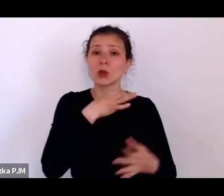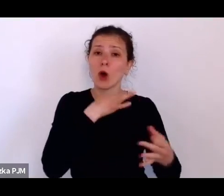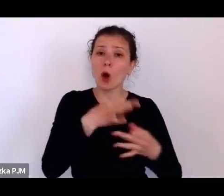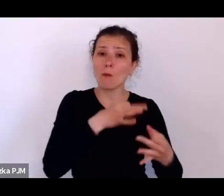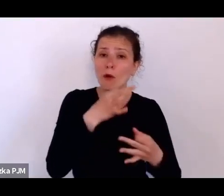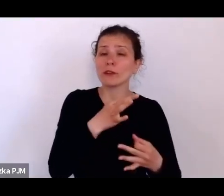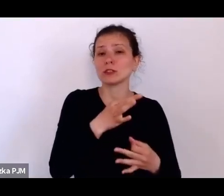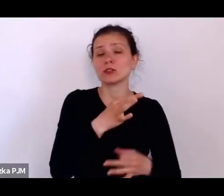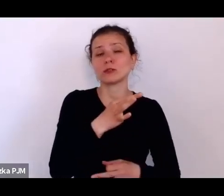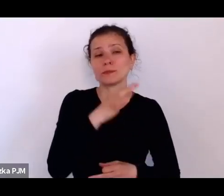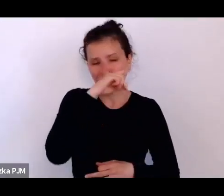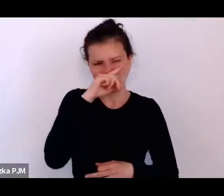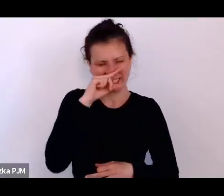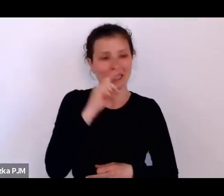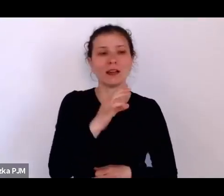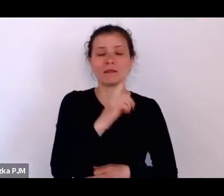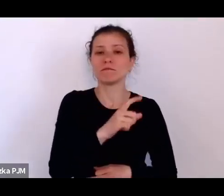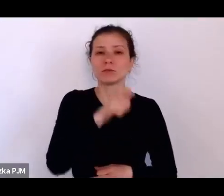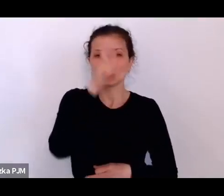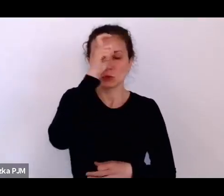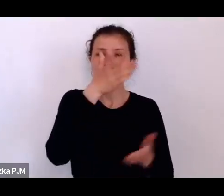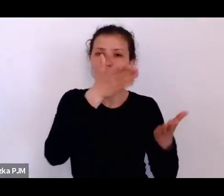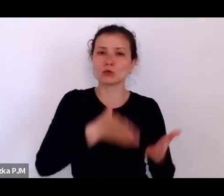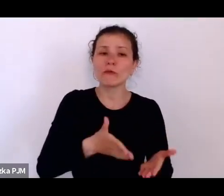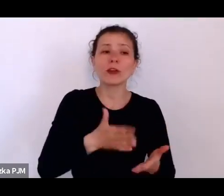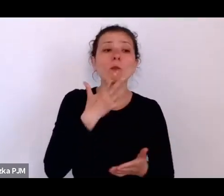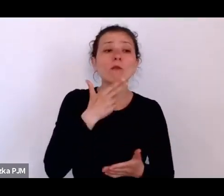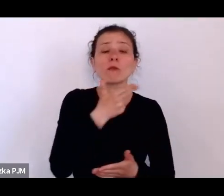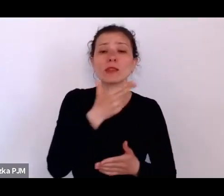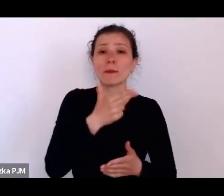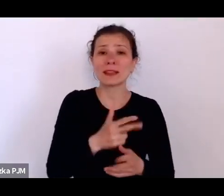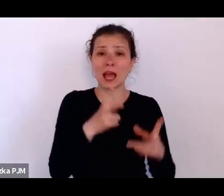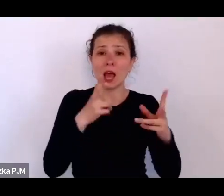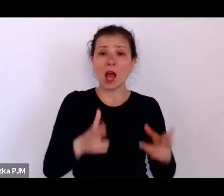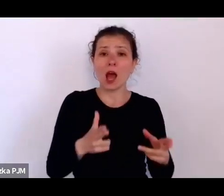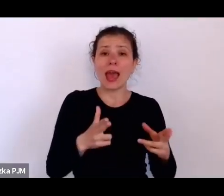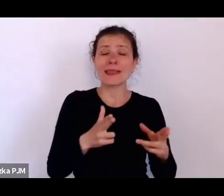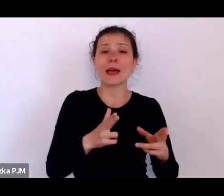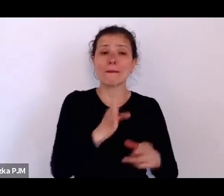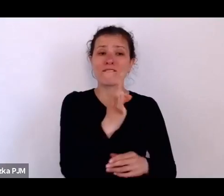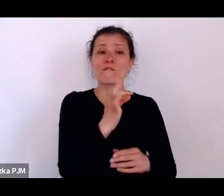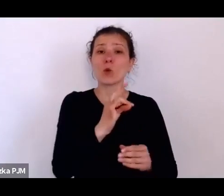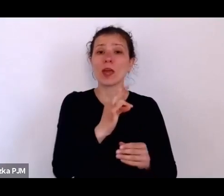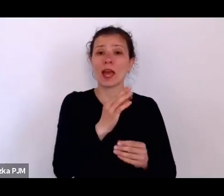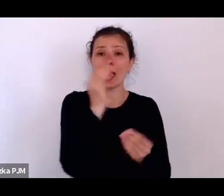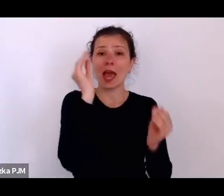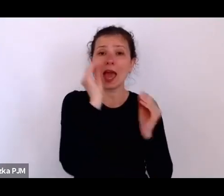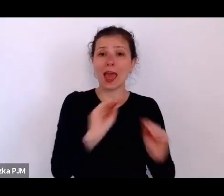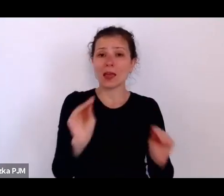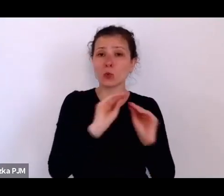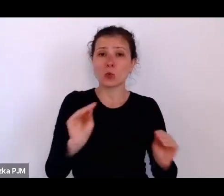który wspomina lata swojej edukacji – bardzo krótkiej, bo warunki pozwoliły bodajże tylko na 3 lata